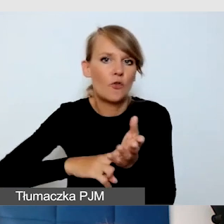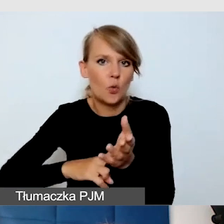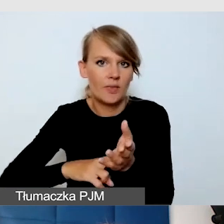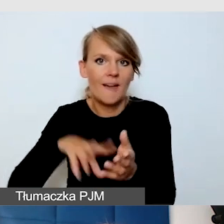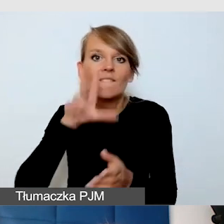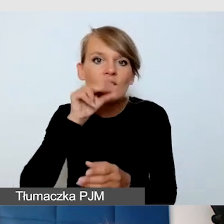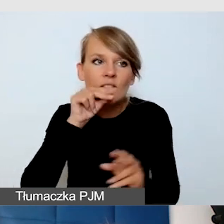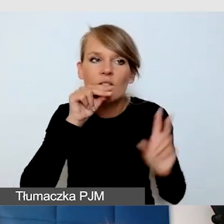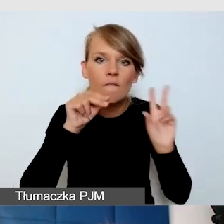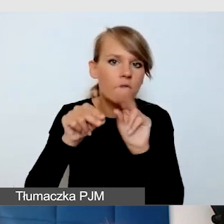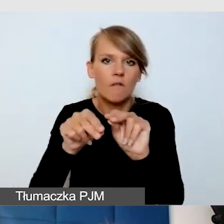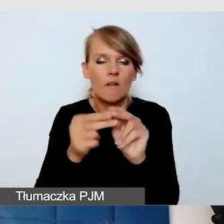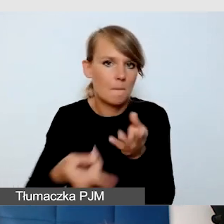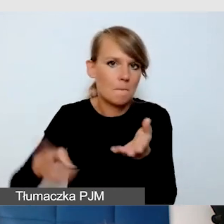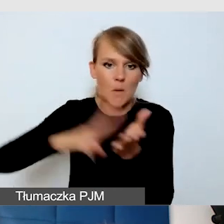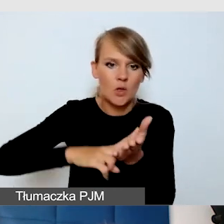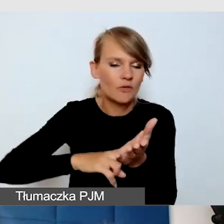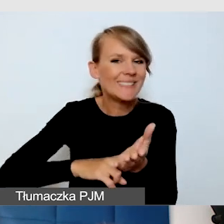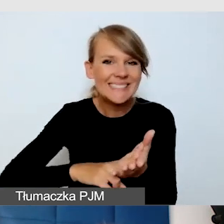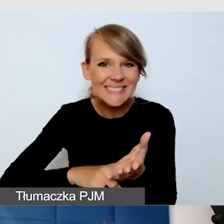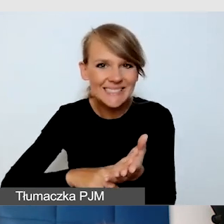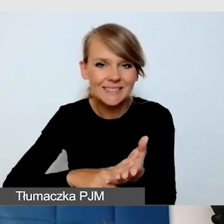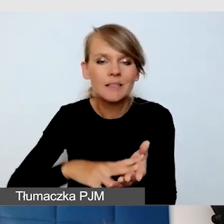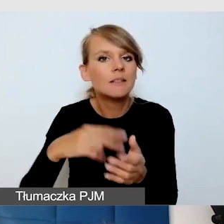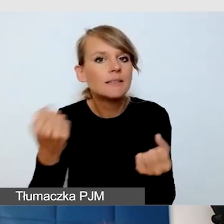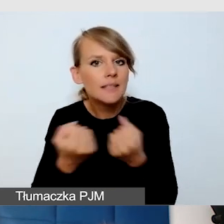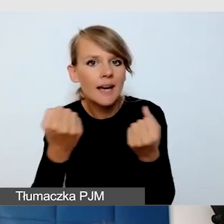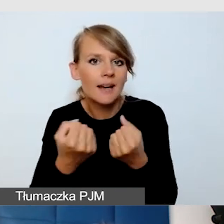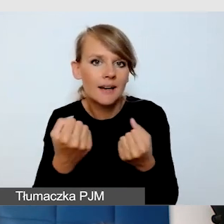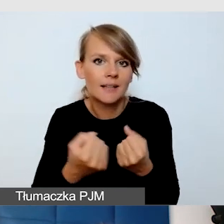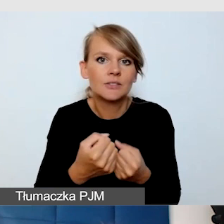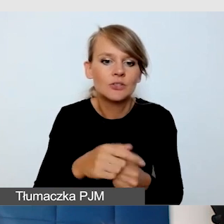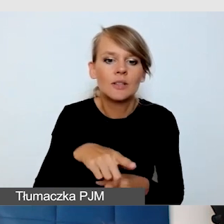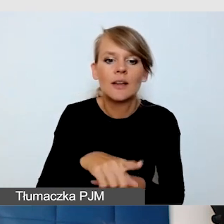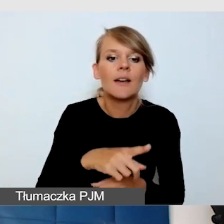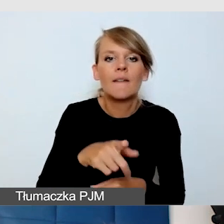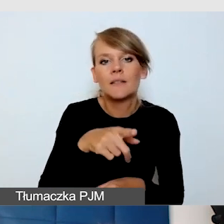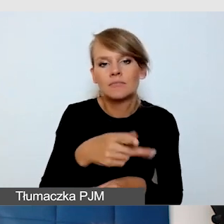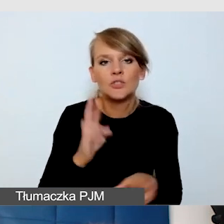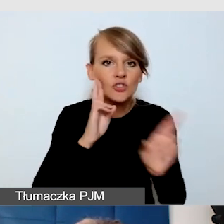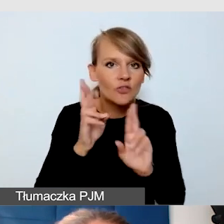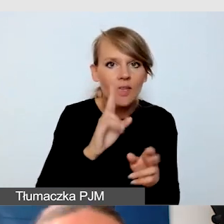Żebyśmy dbali o to, żeby wyciszać wtedy, kiedy nie mówimy. Dam pewien przykład,